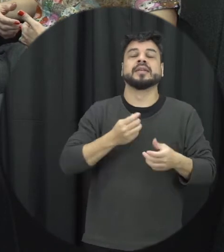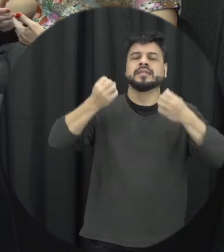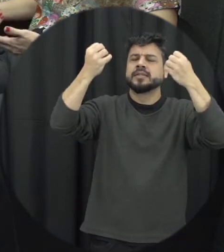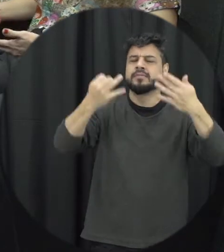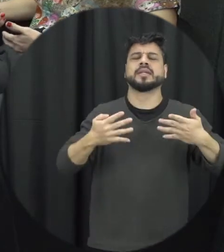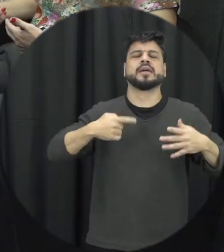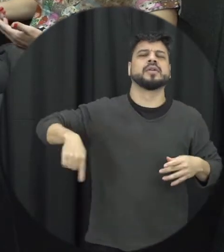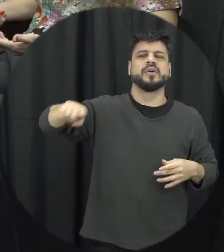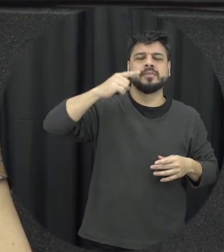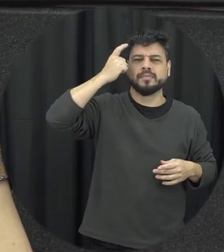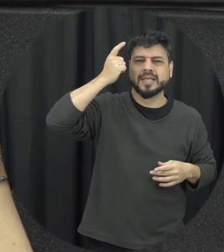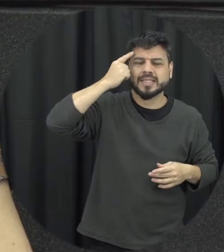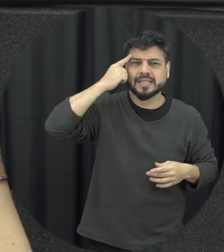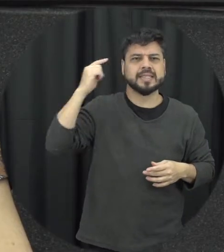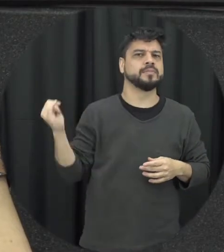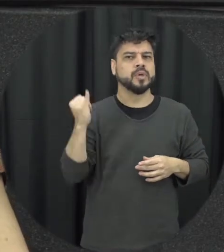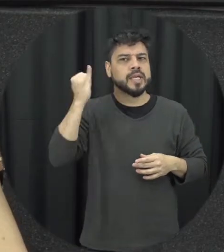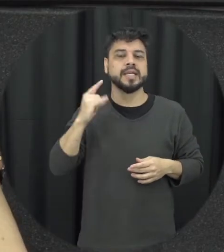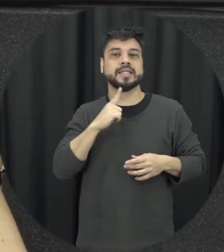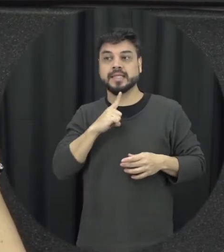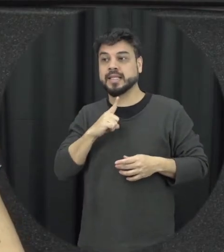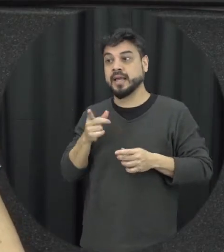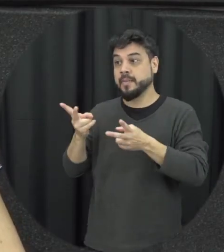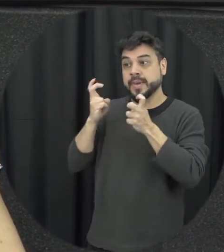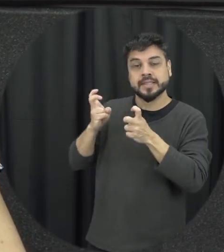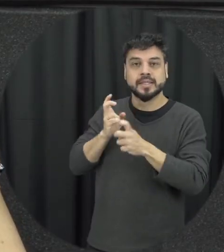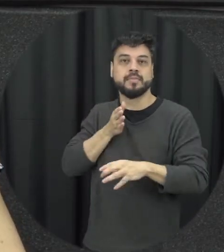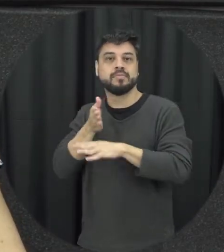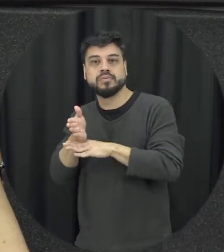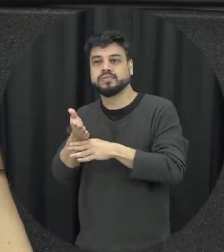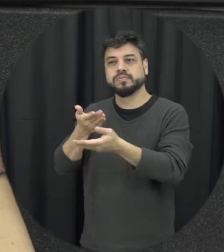também habilidade de como ajudar as pessoas se eu vi uma pessoa na situação de violência que